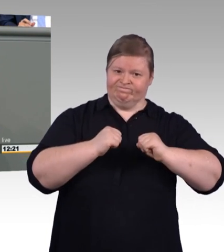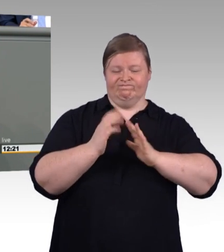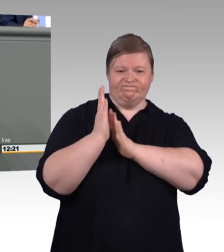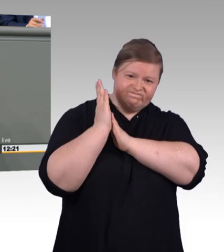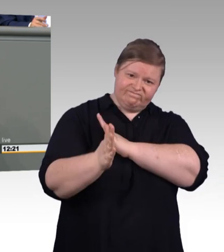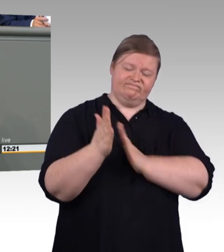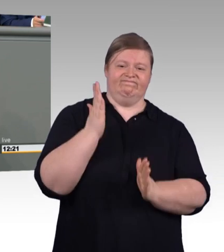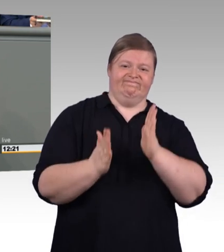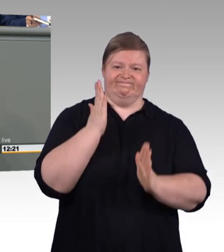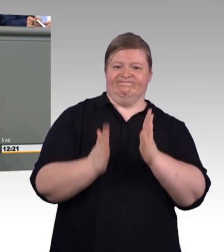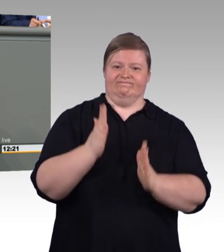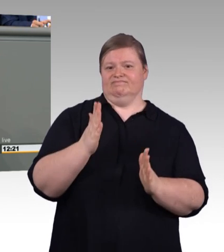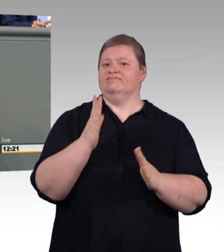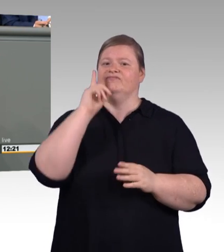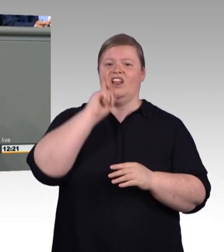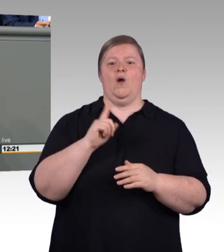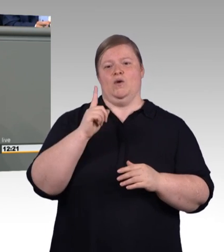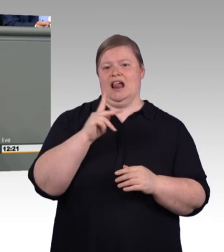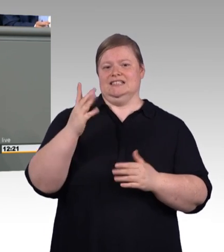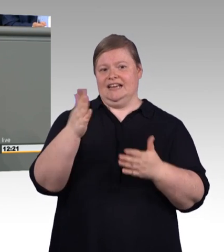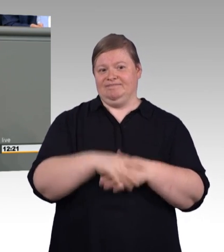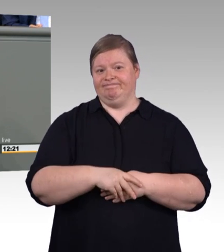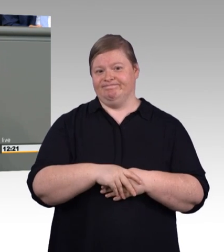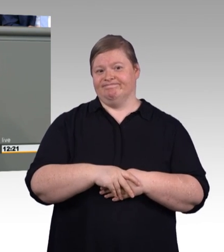Gewerke übergreifende, niedrigschwelle, ortsnahe,